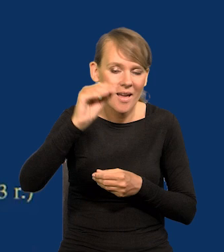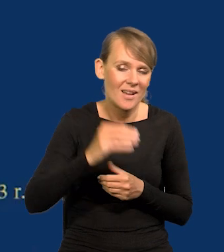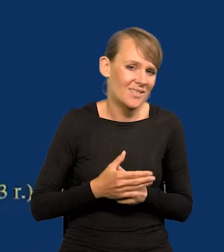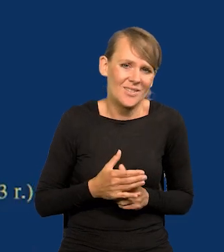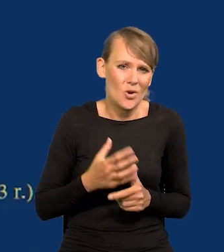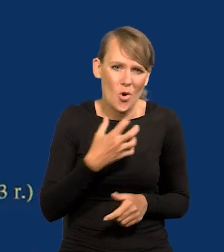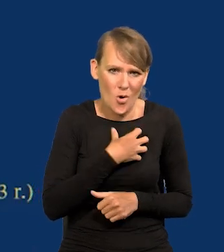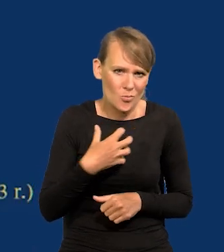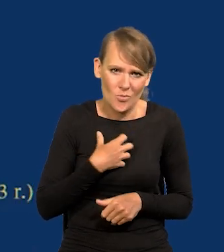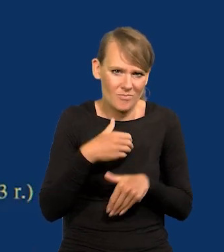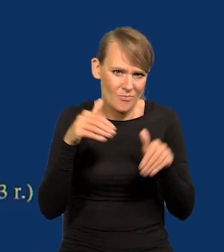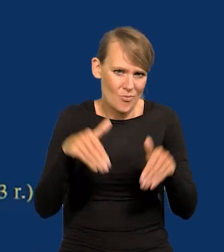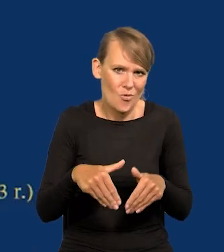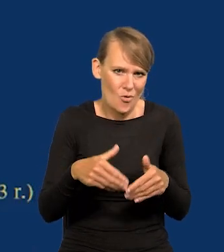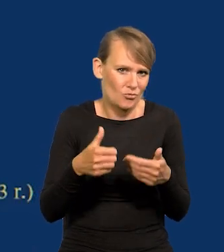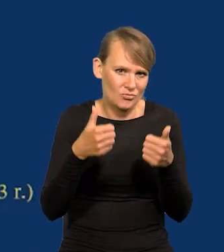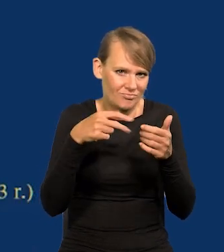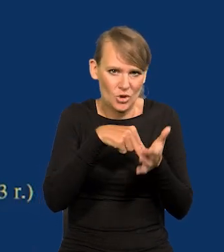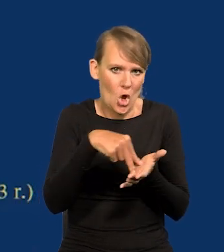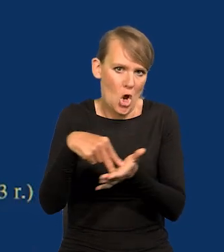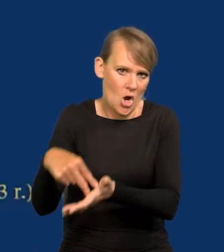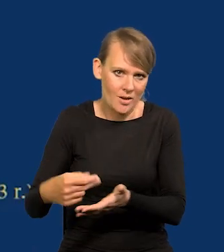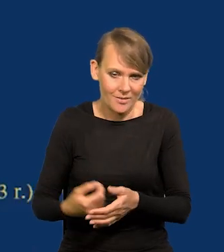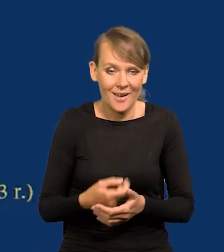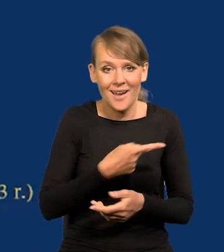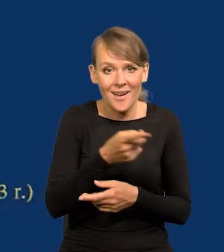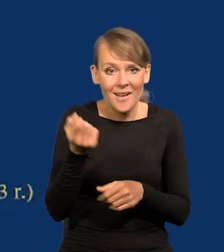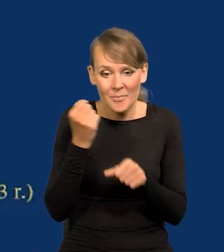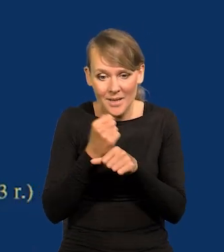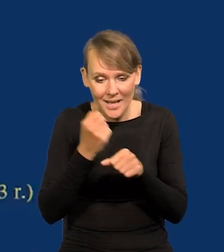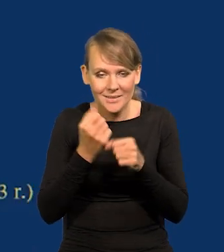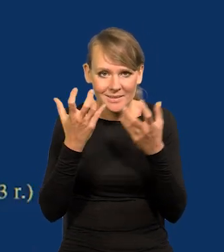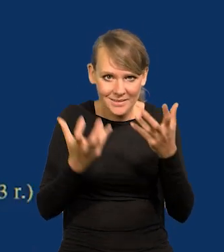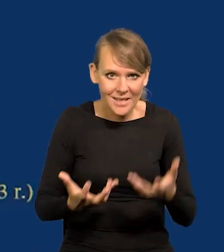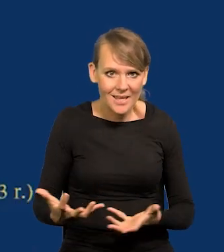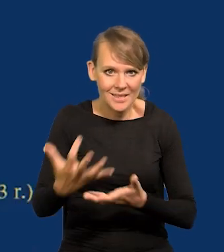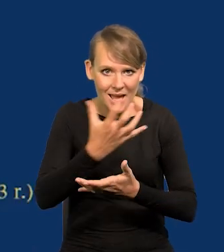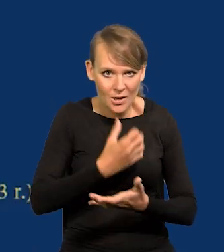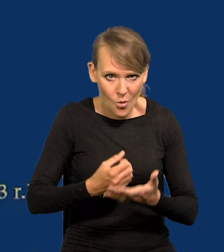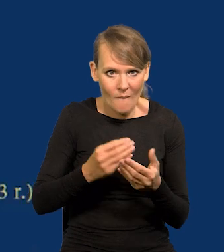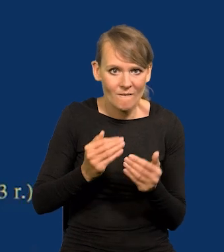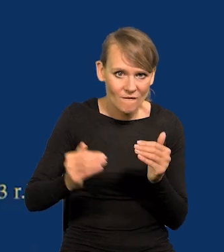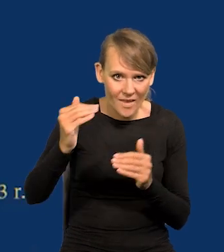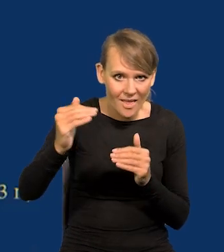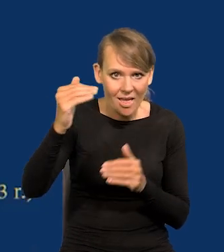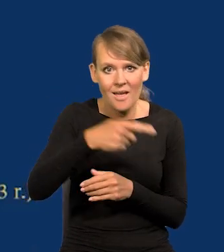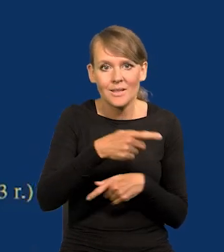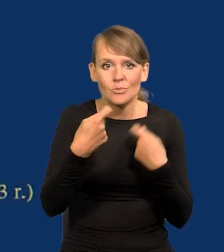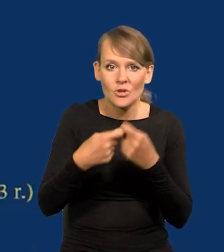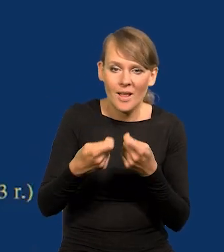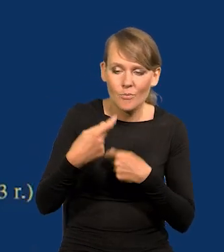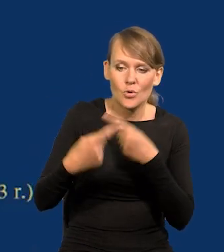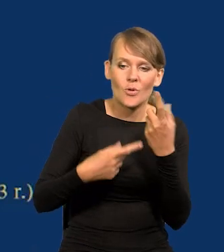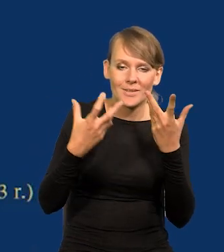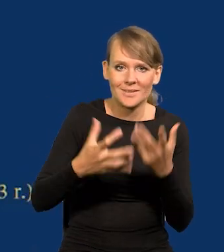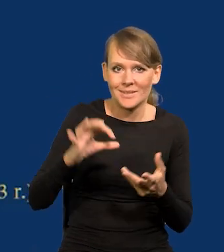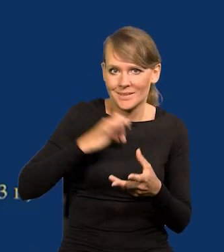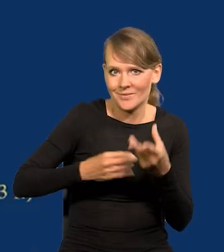to by stanęła gospodarka. Pracownicy chcą jak najwyższych wynagrodzeń, sprzedawcy, producenci chcą jak najwyższych zysków.